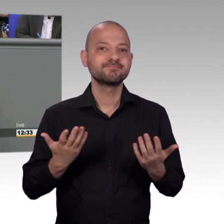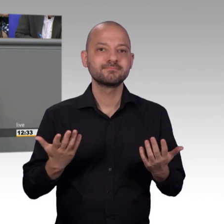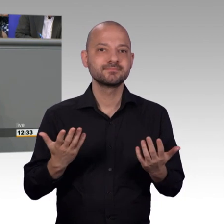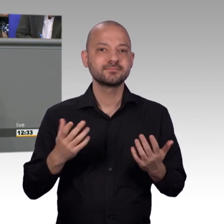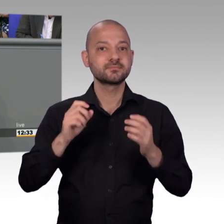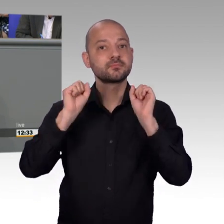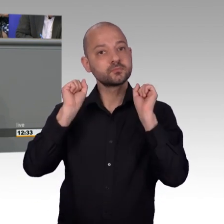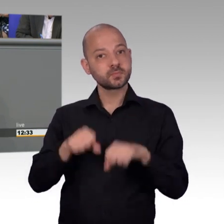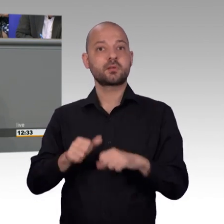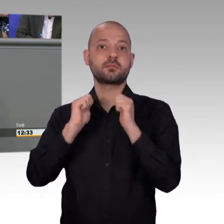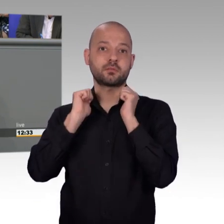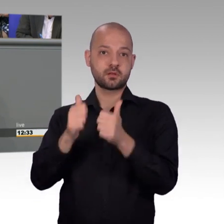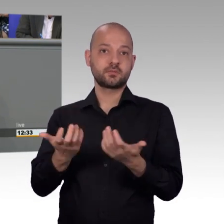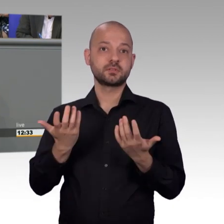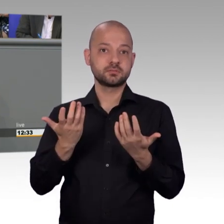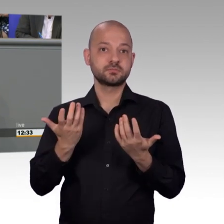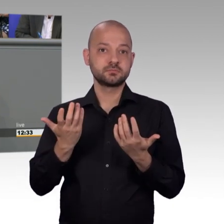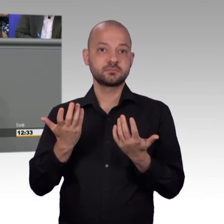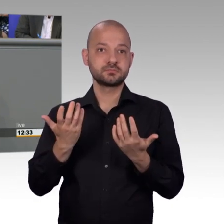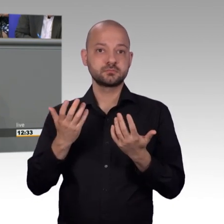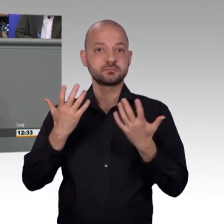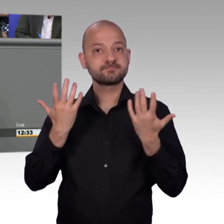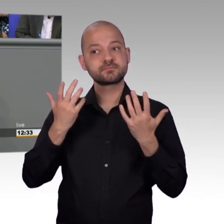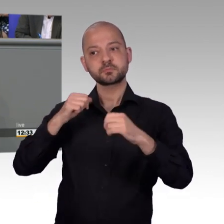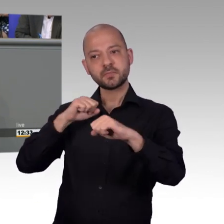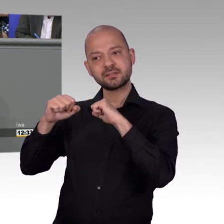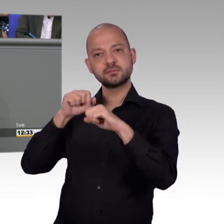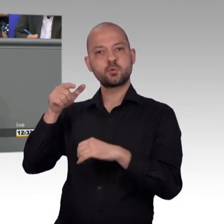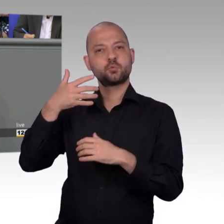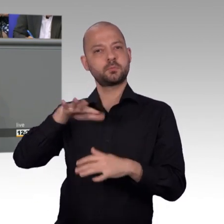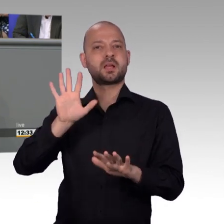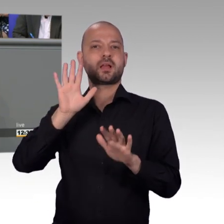das ist meine Erfahrung aus dem Hessischen Landtag. Oftmals war es auch hilfreich, dass sich ein Ministerium mit der Thematik